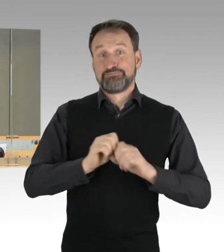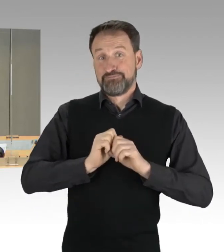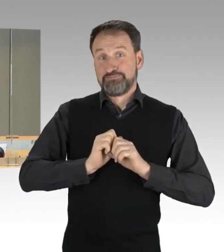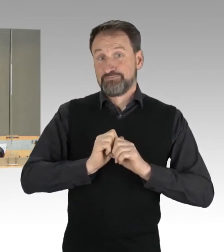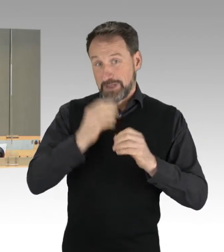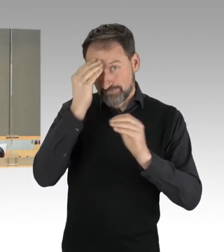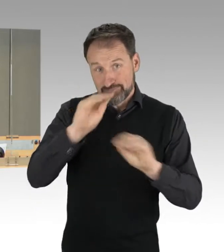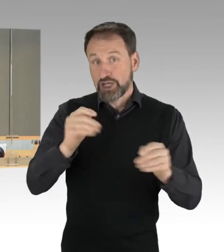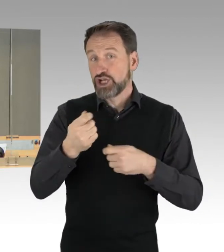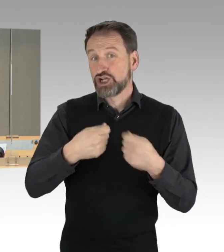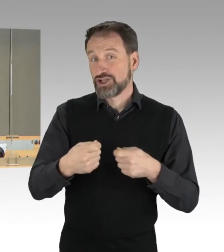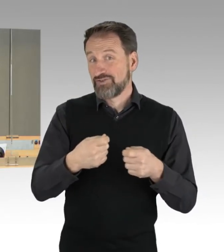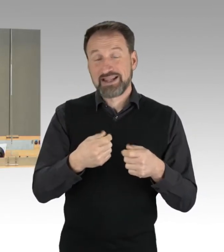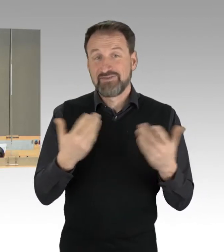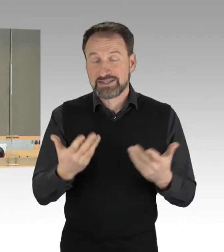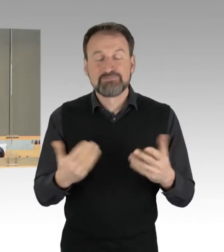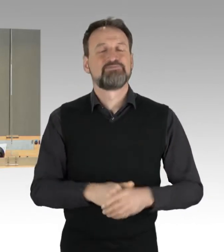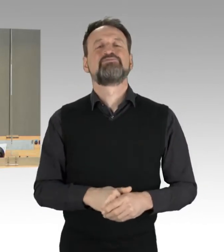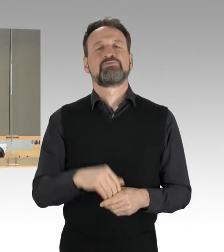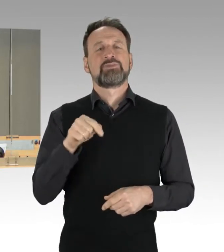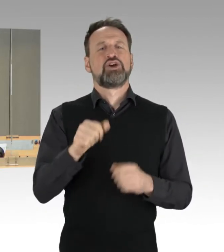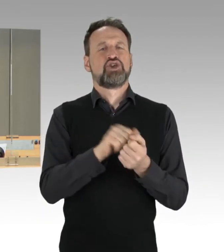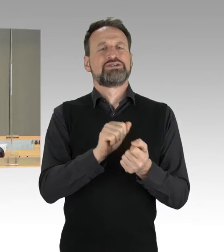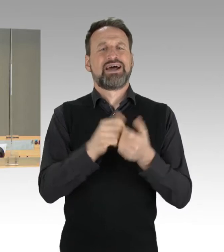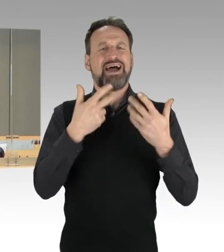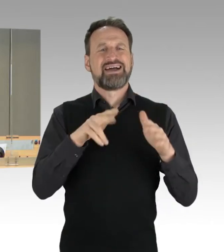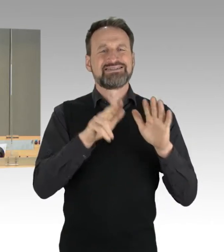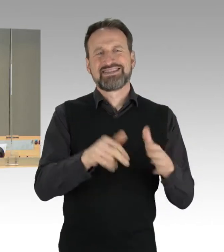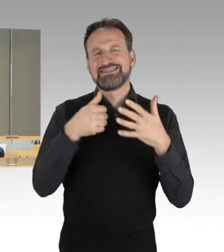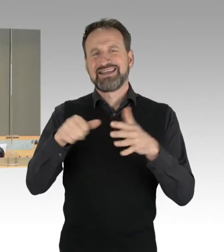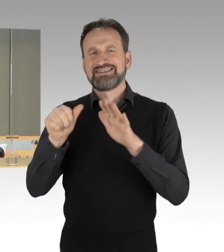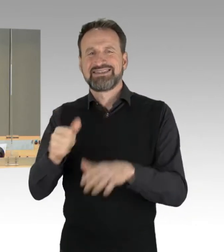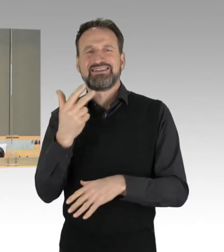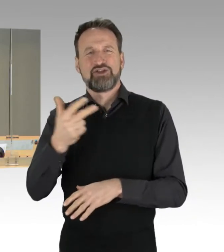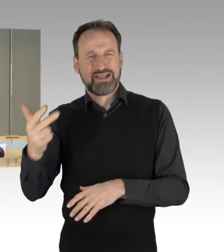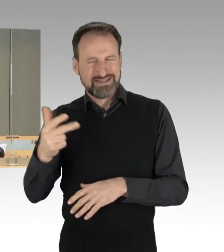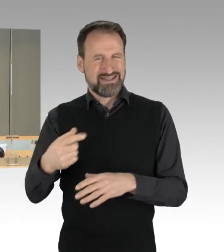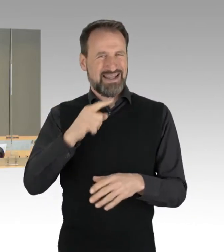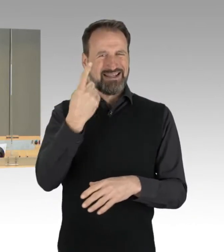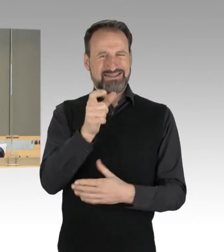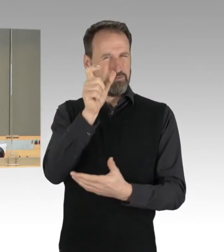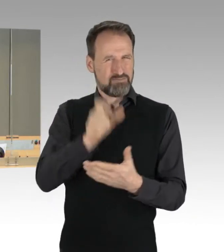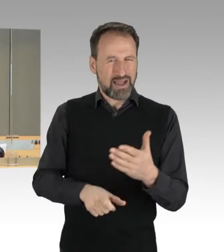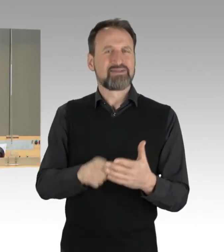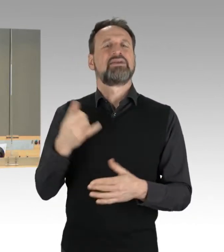die Drucksache 18/3623, das ist der Band eins des Jahresberichts 2021 des Rechnungshofs von Berlin,